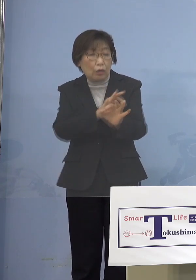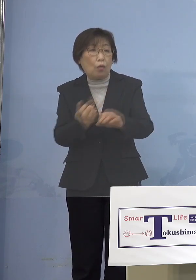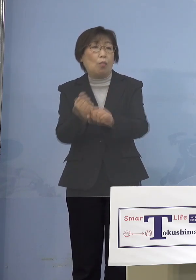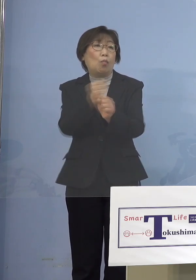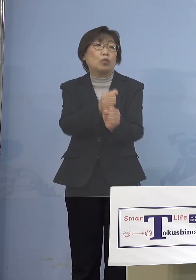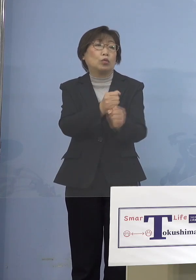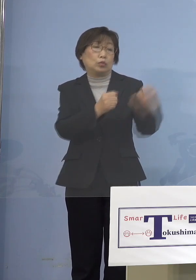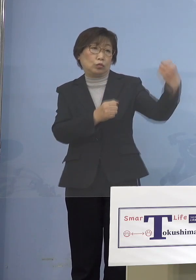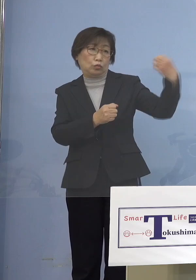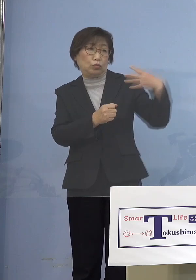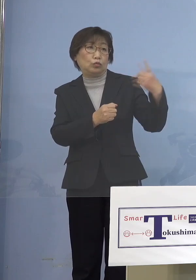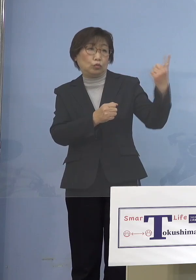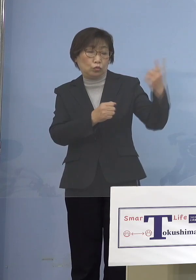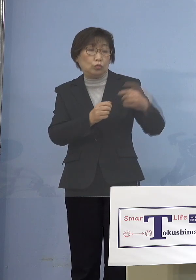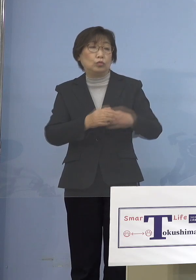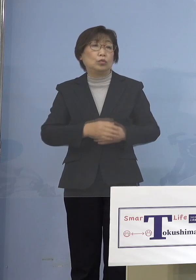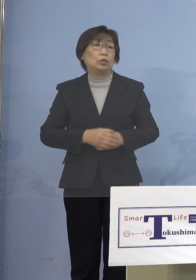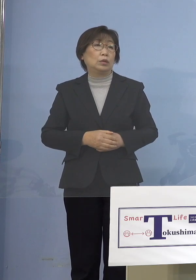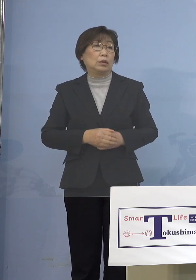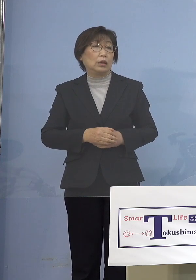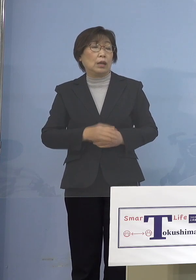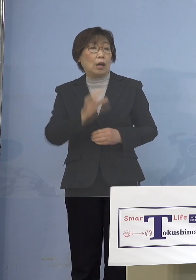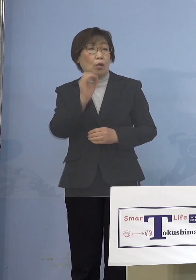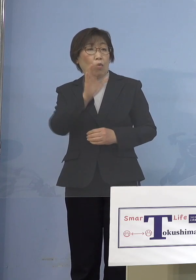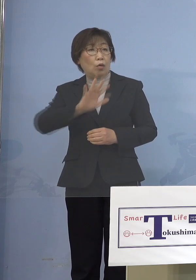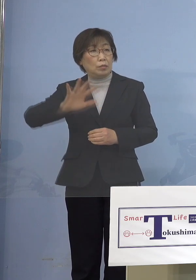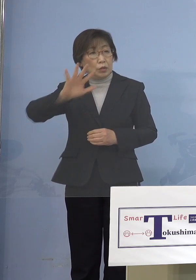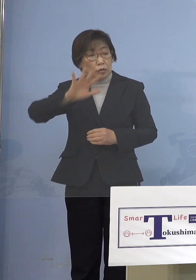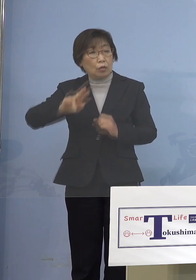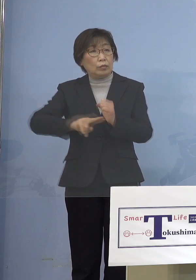見抜く対応をしてきているんですね だから日本だけがそうした